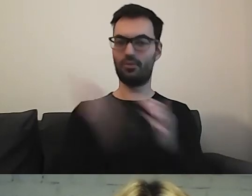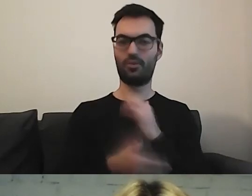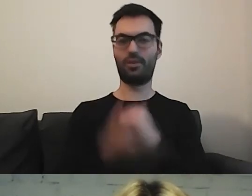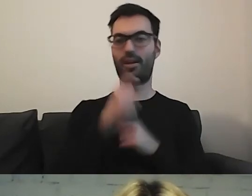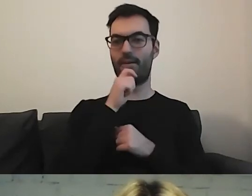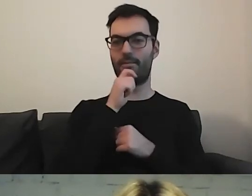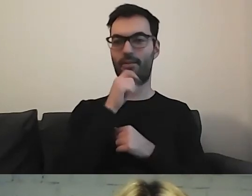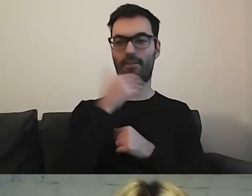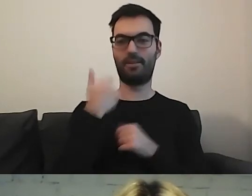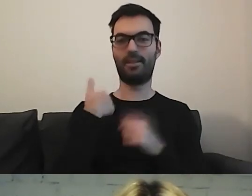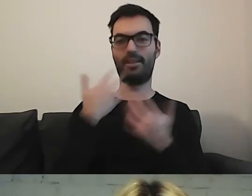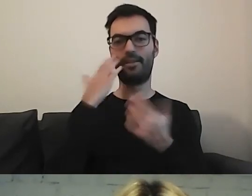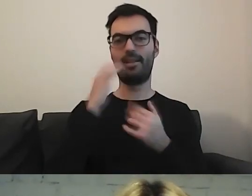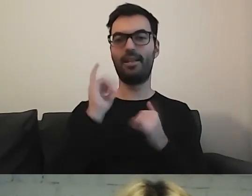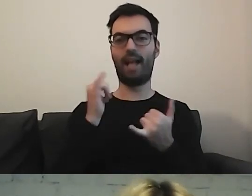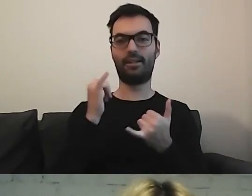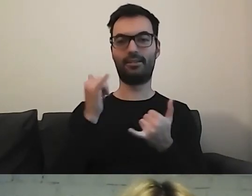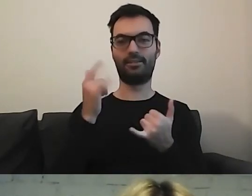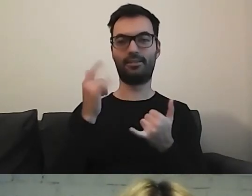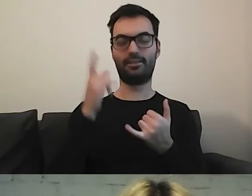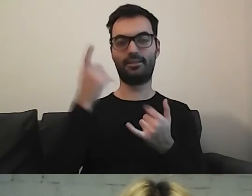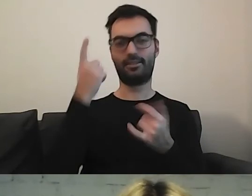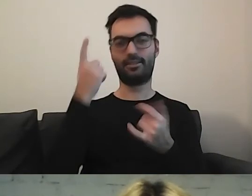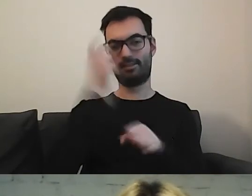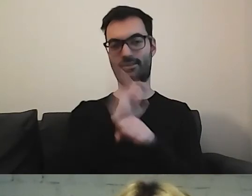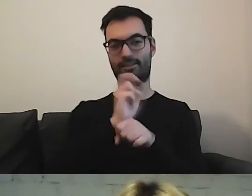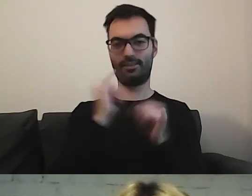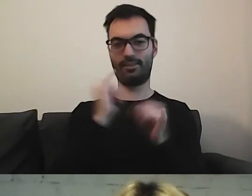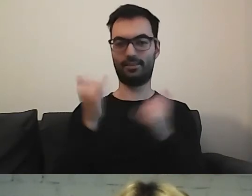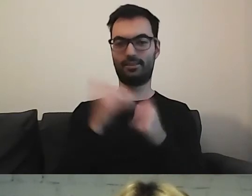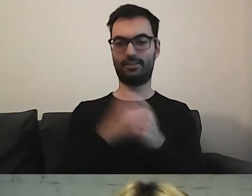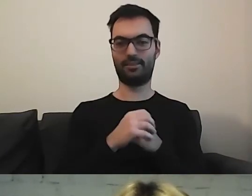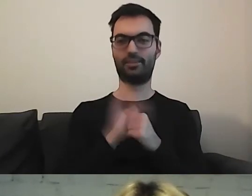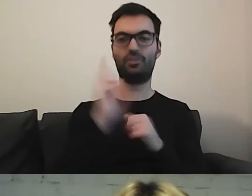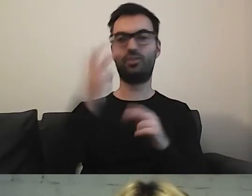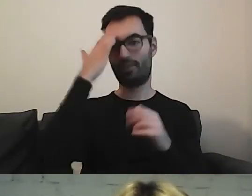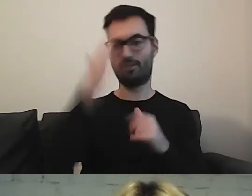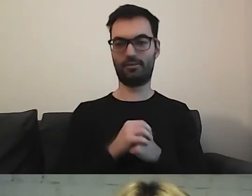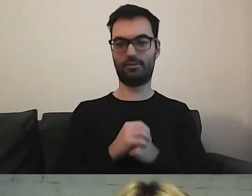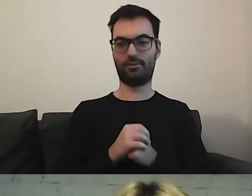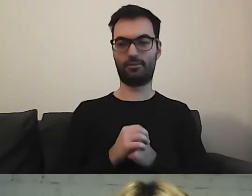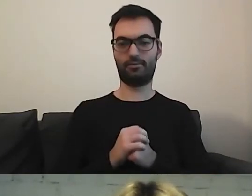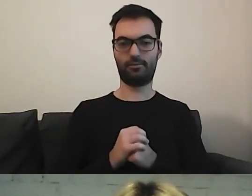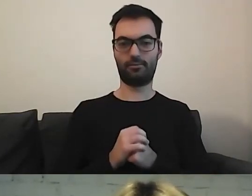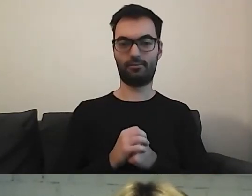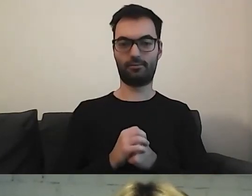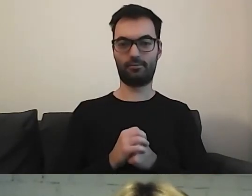Chciałabym wiedzieć, jaka była dedukcja. W jaki sposób była szukana informacja.